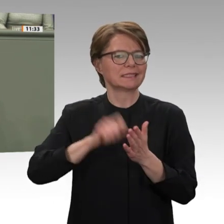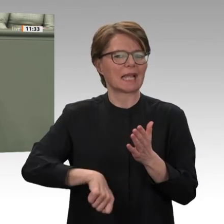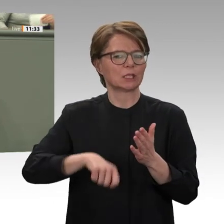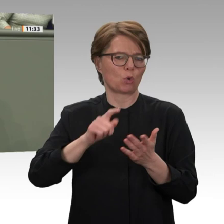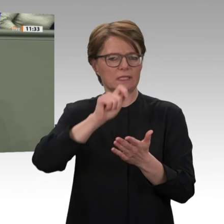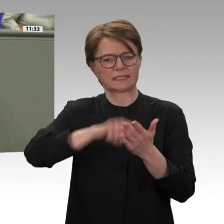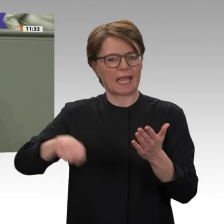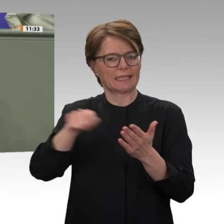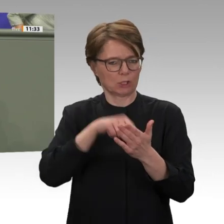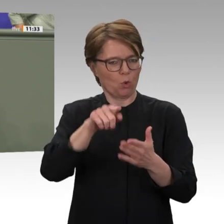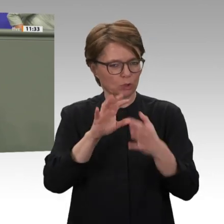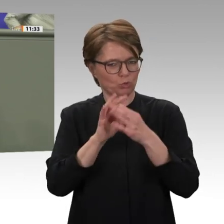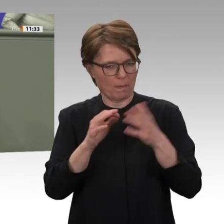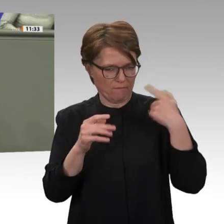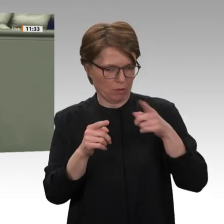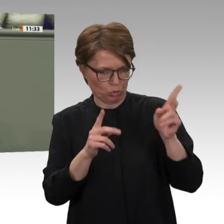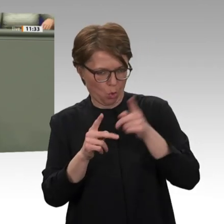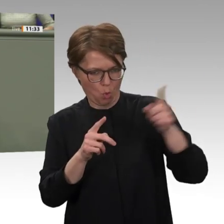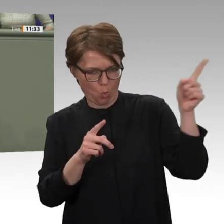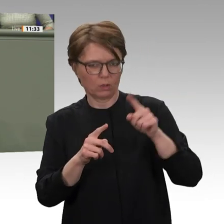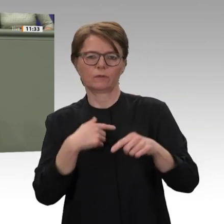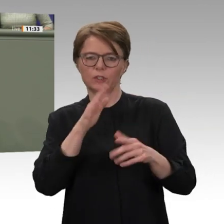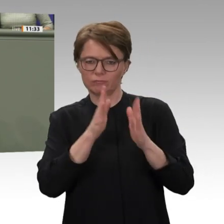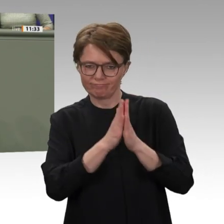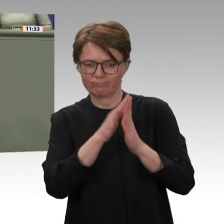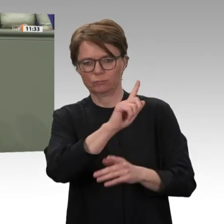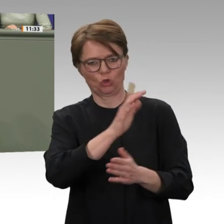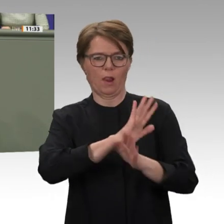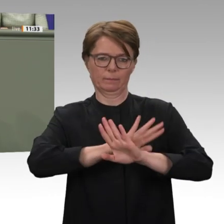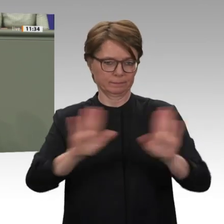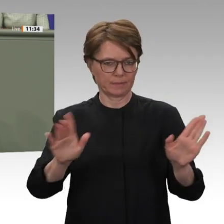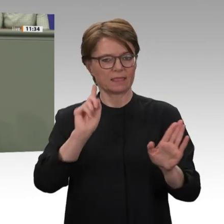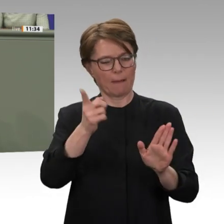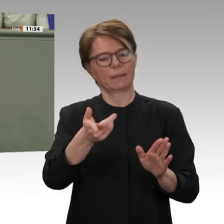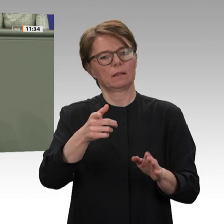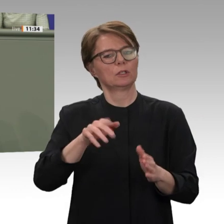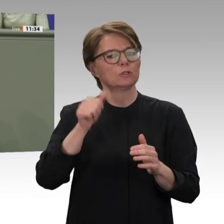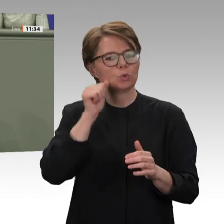vor allem im besonders vernachlässigten Energiebereich. Auch das ist eine Voraussetzung